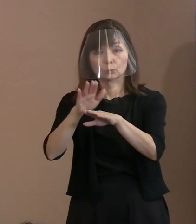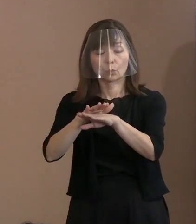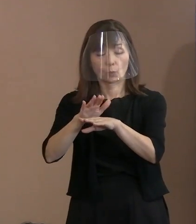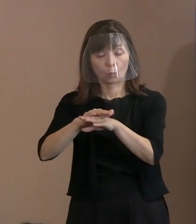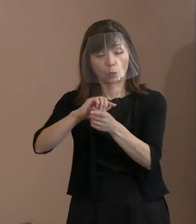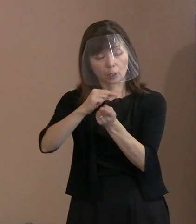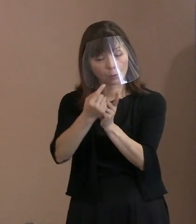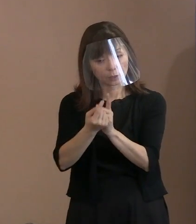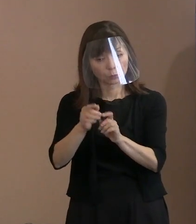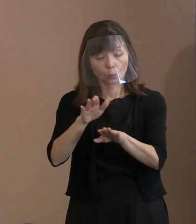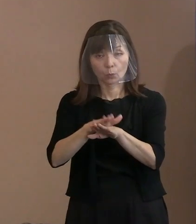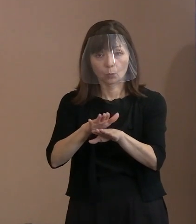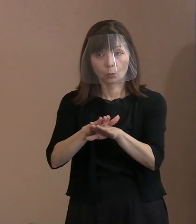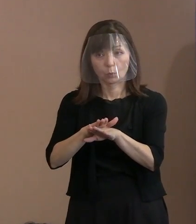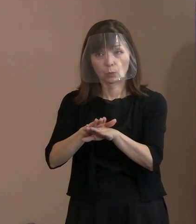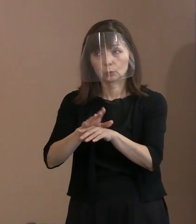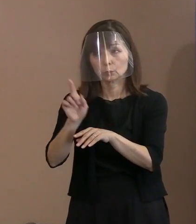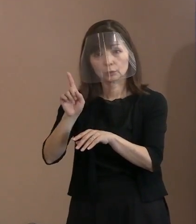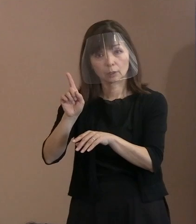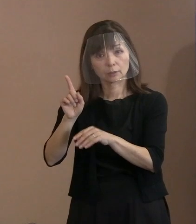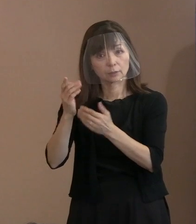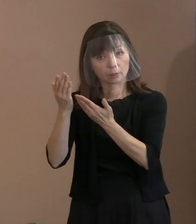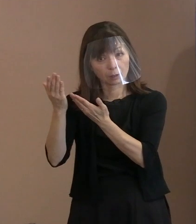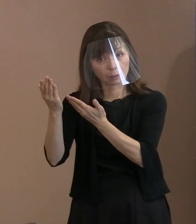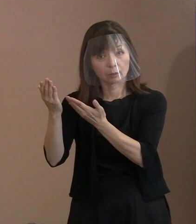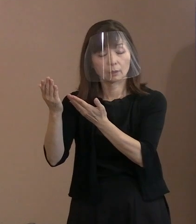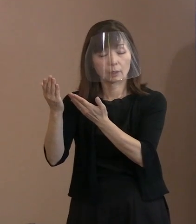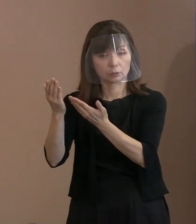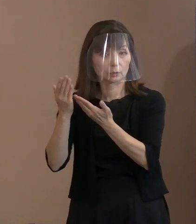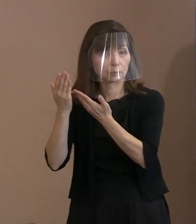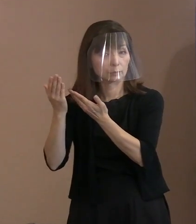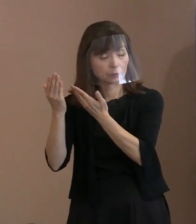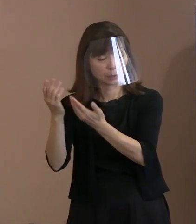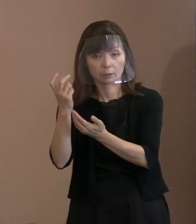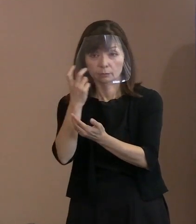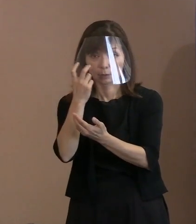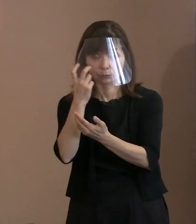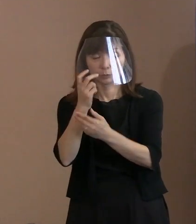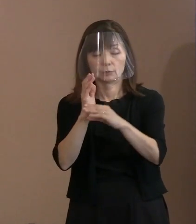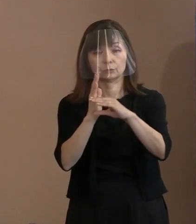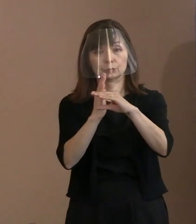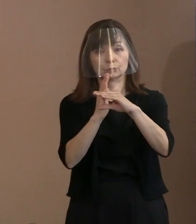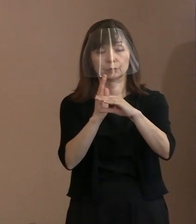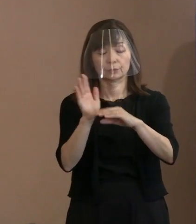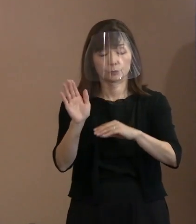どうしたら良いのでしょうかということを 照会しているということであります｡